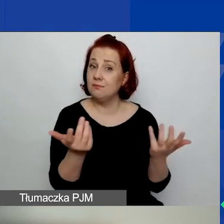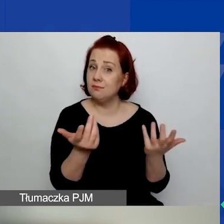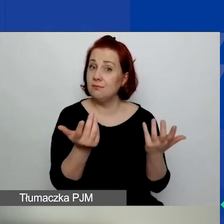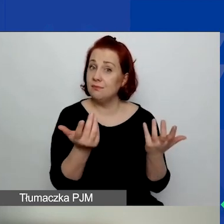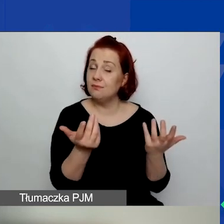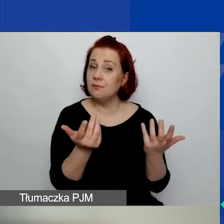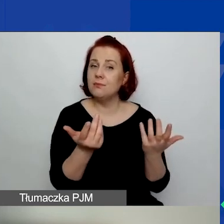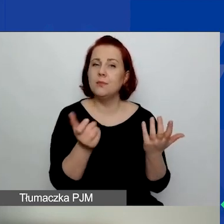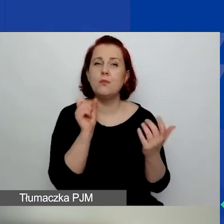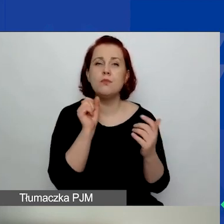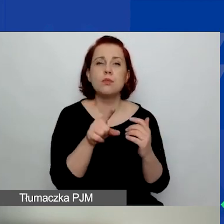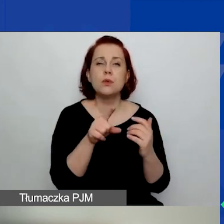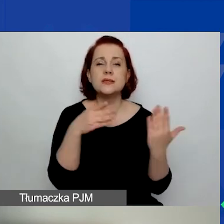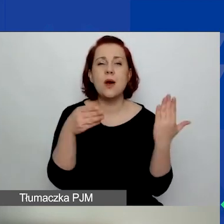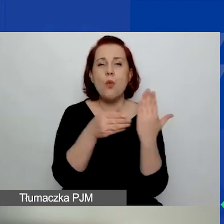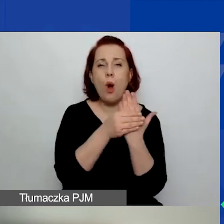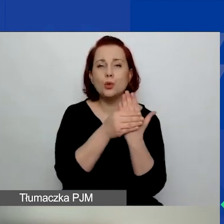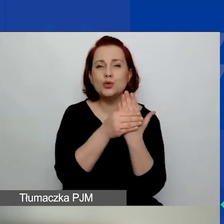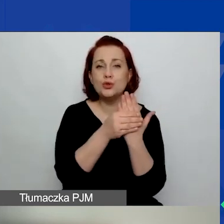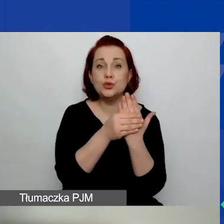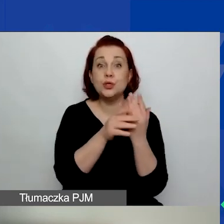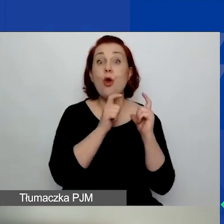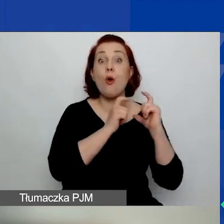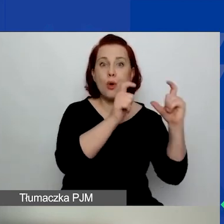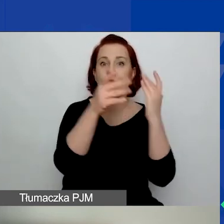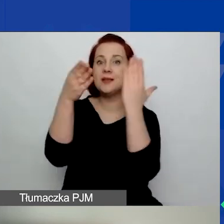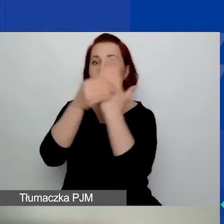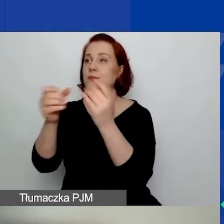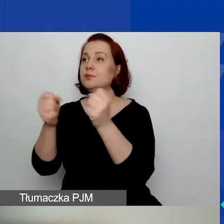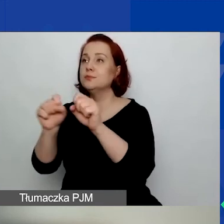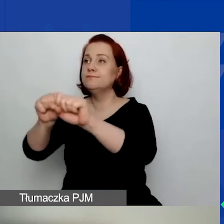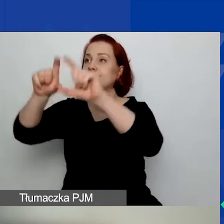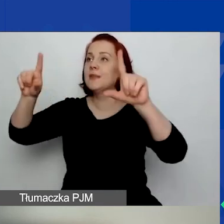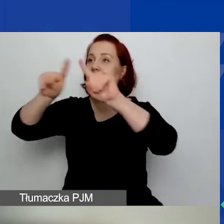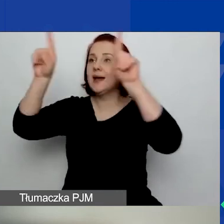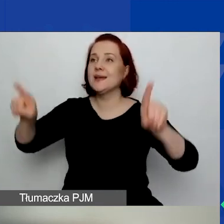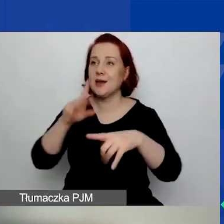w załącznikach do ogłoszenia karty oceny formalnej i karty oceny merytorycznej.